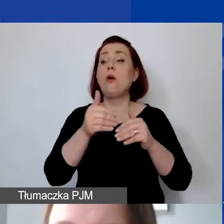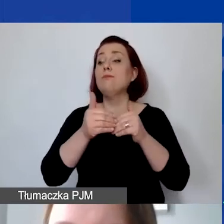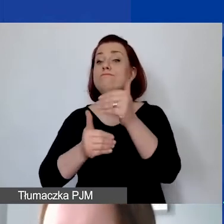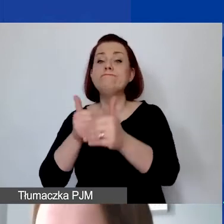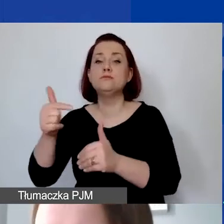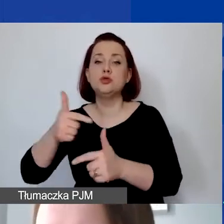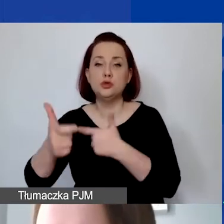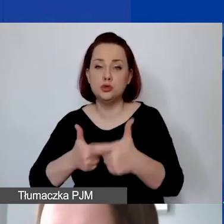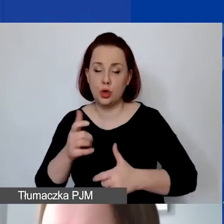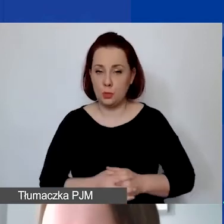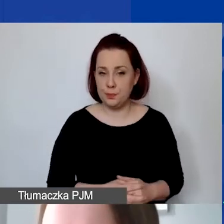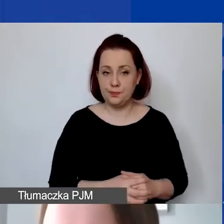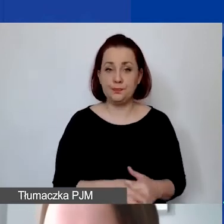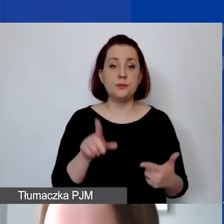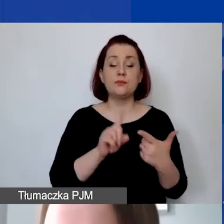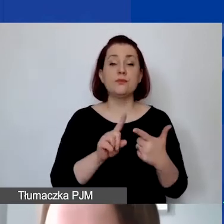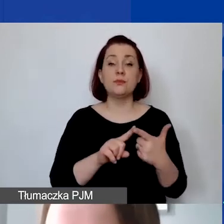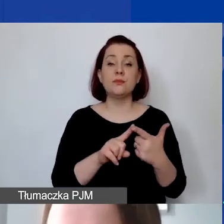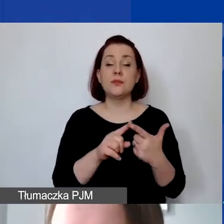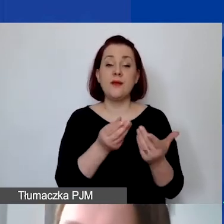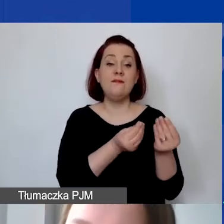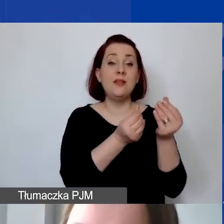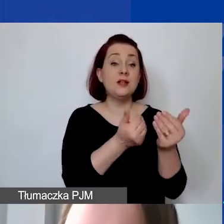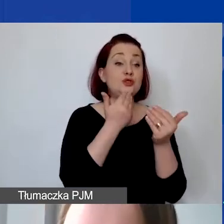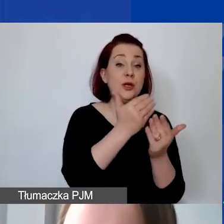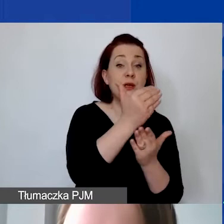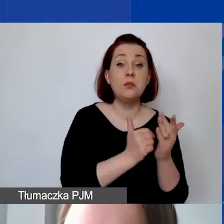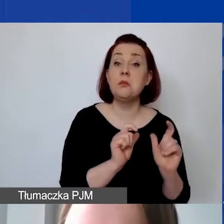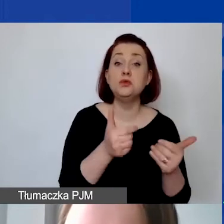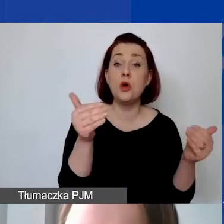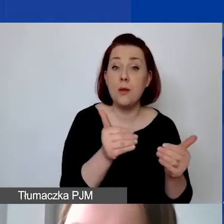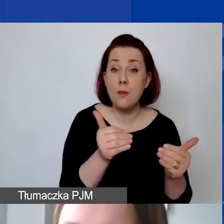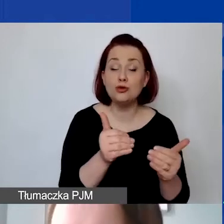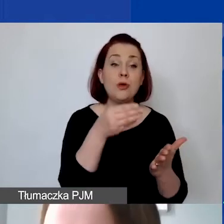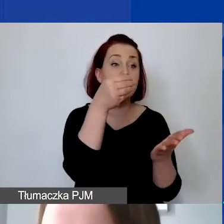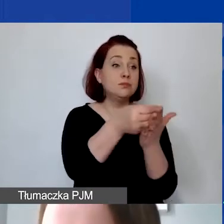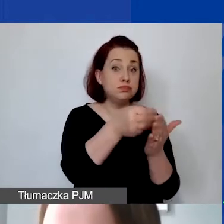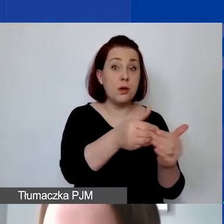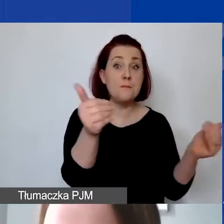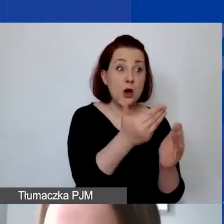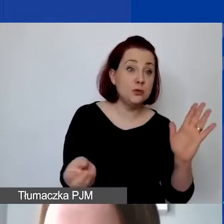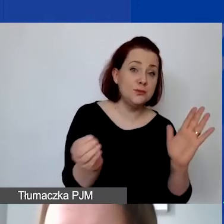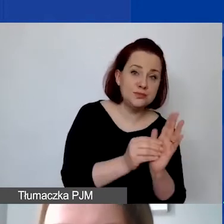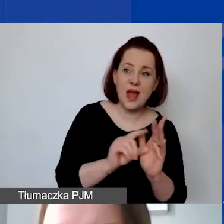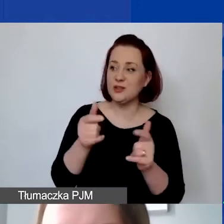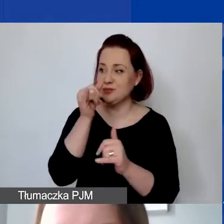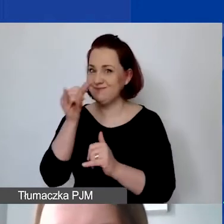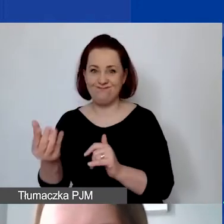Drugie pytanie: Co można finansować w ramach programu? Jakie koszty są kwalifikowane, a jakie koszty są wykluczone?